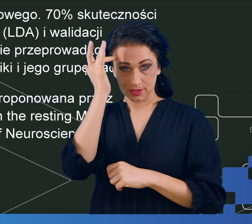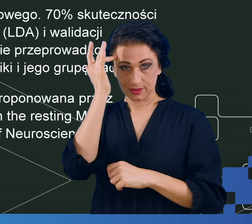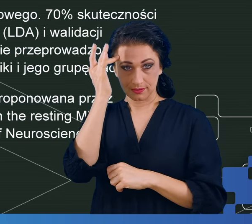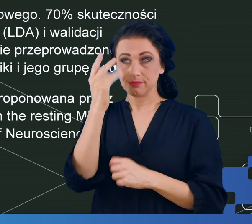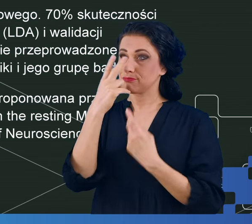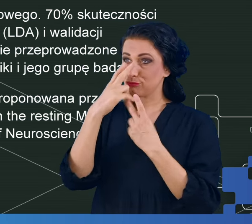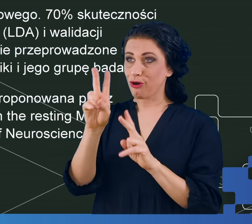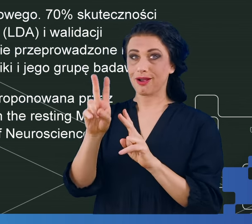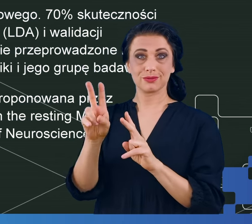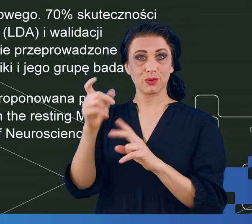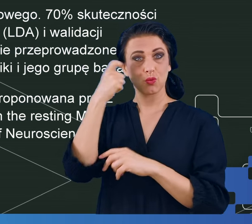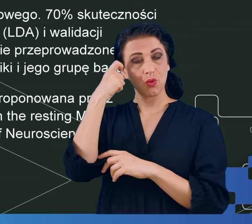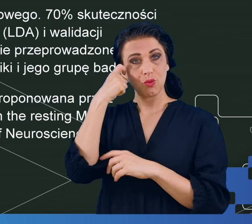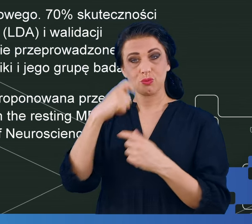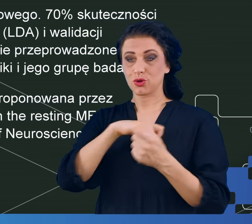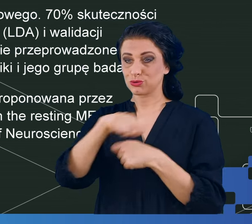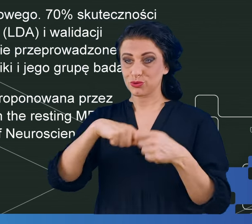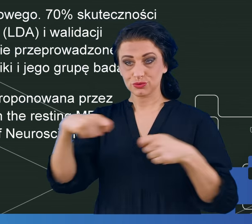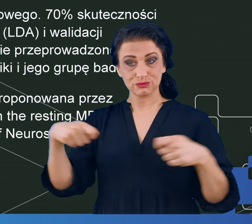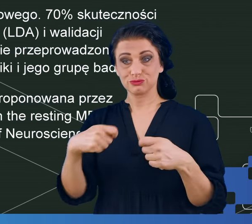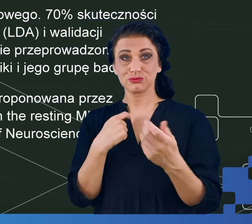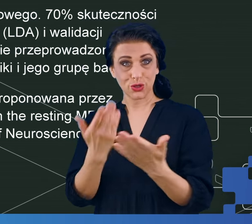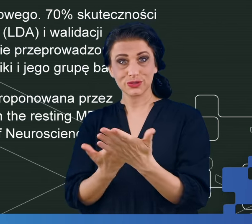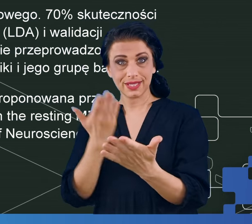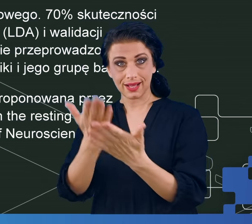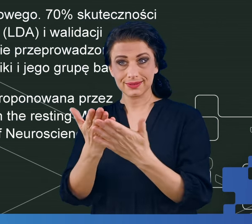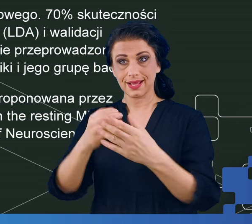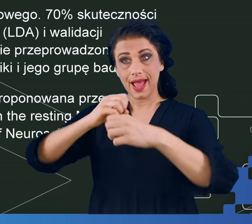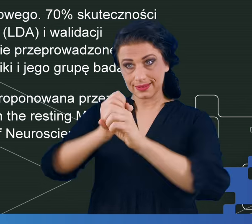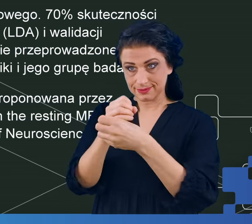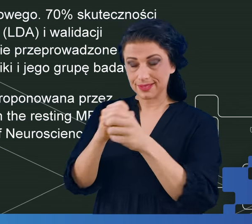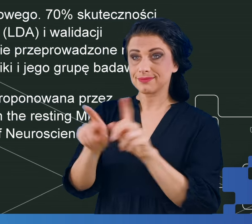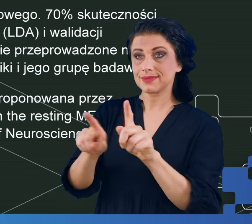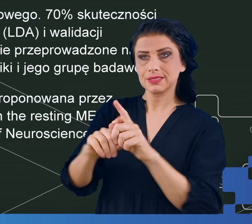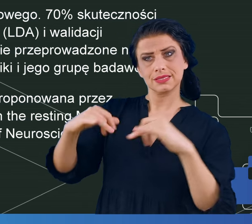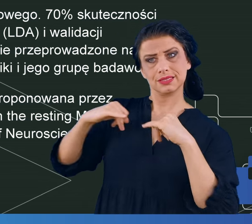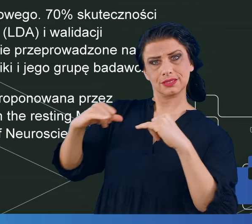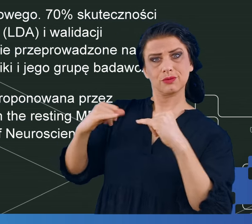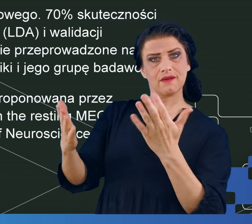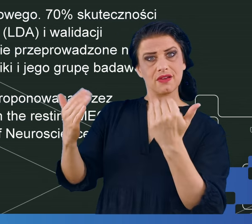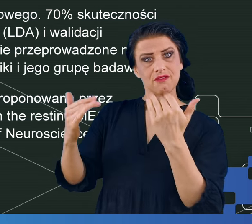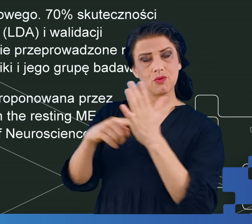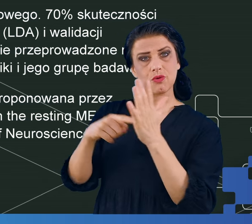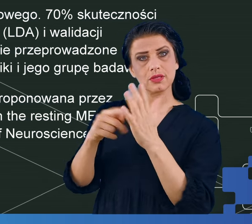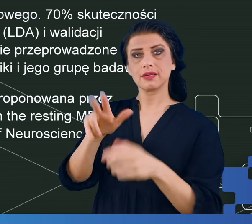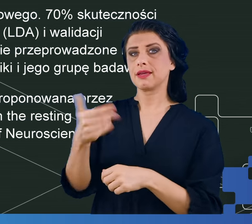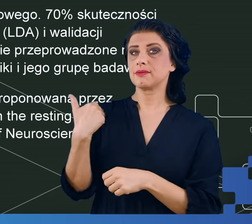w kłopotach z rozwiązywaniem podanych przeze mnie eksperymentów i potencjałach wywoływanych podczas rozwiązywania tych eksperymentów,